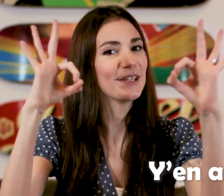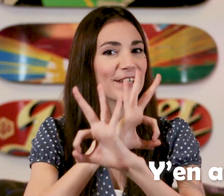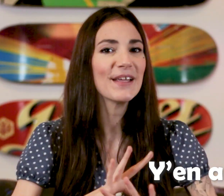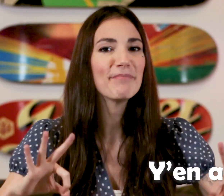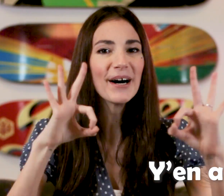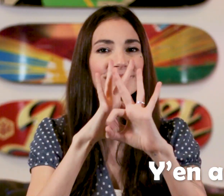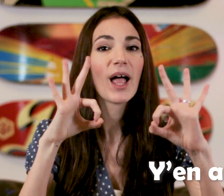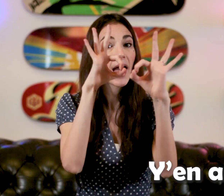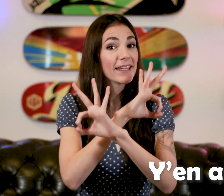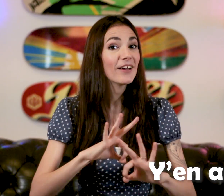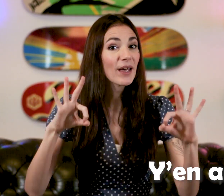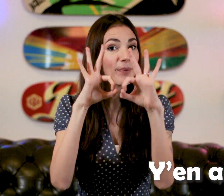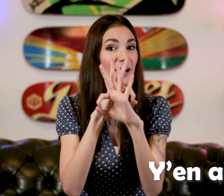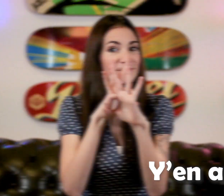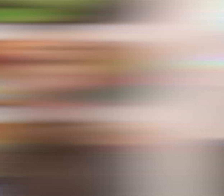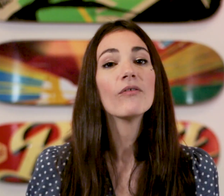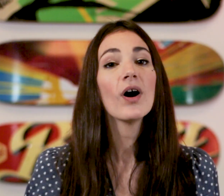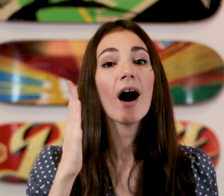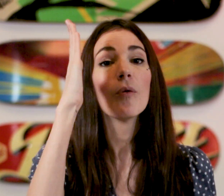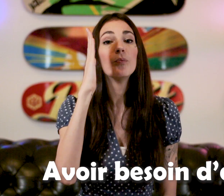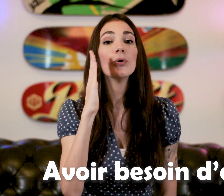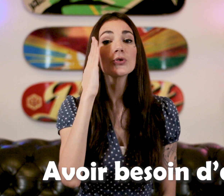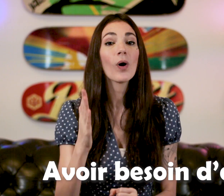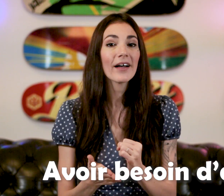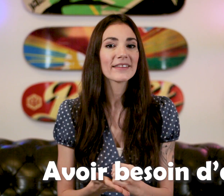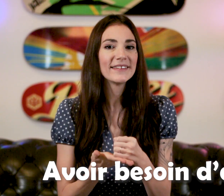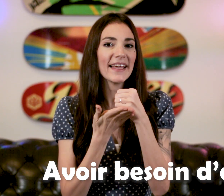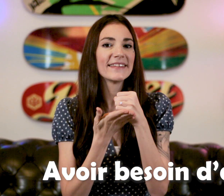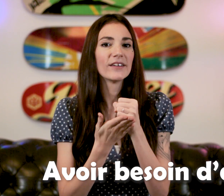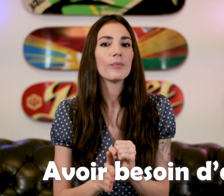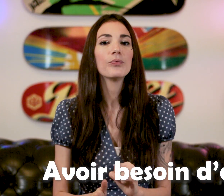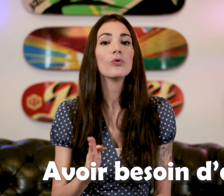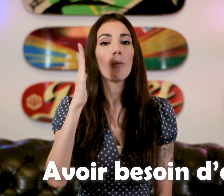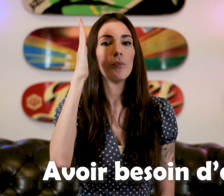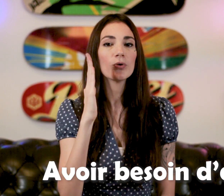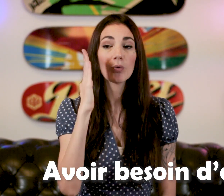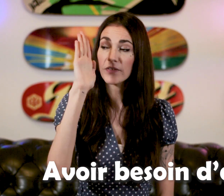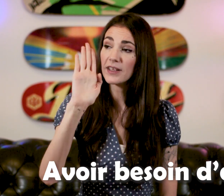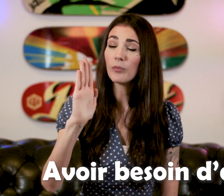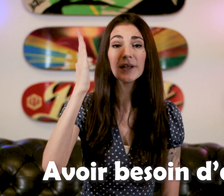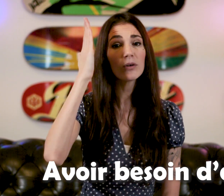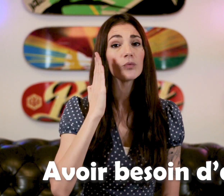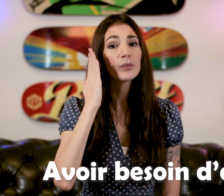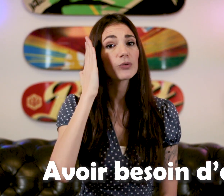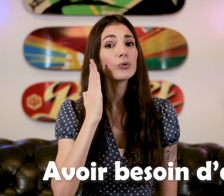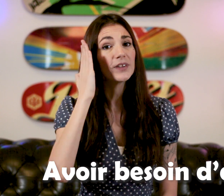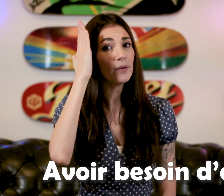"Y'en a pas" "Avoir besoin d'aide" Pour 'Besoin" c'est le "B" qu'on met sur le côté